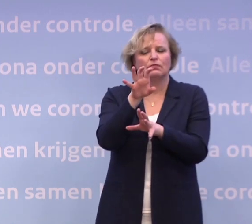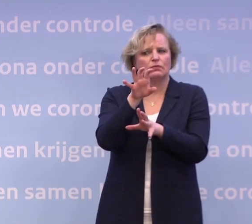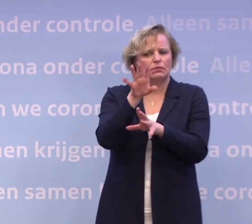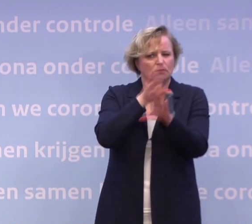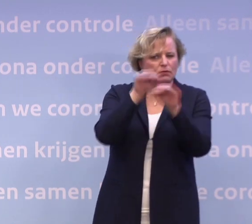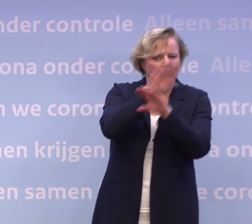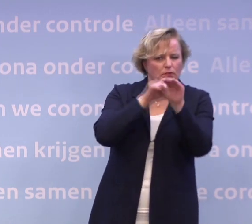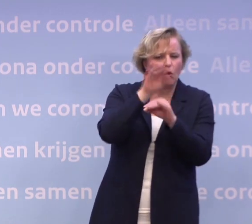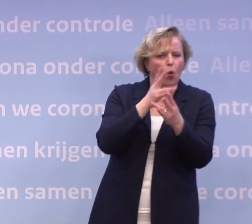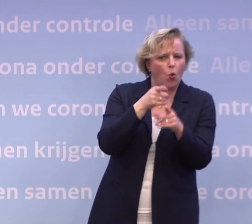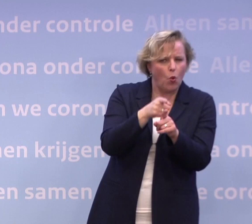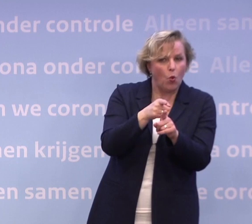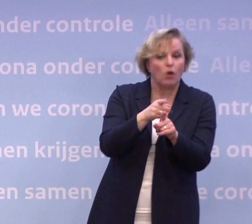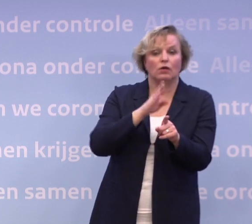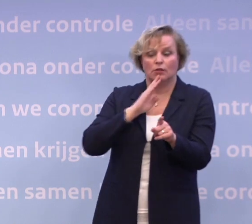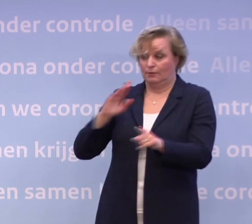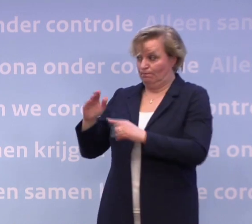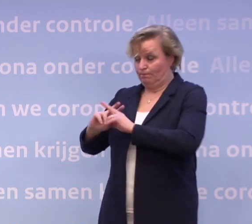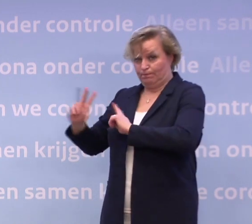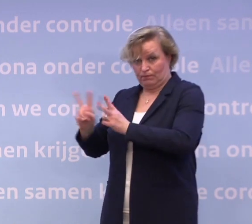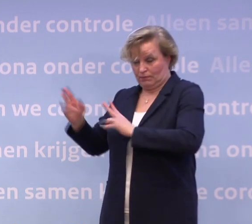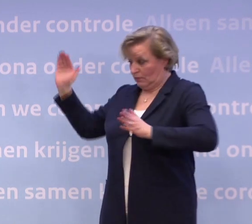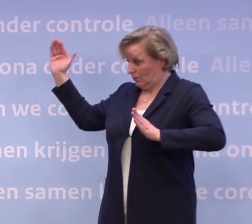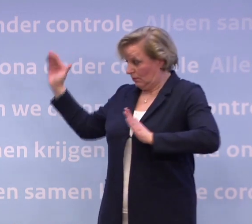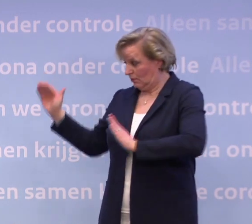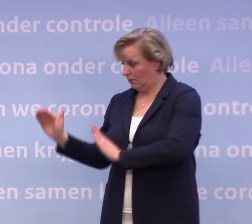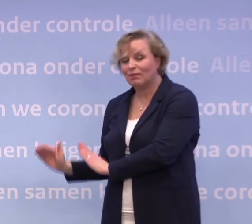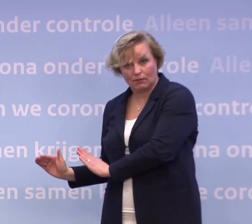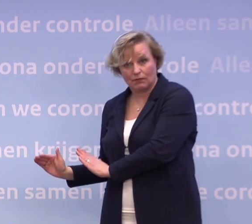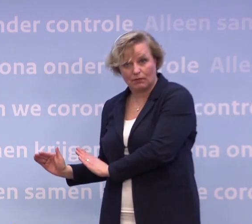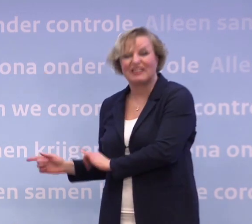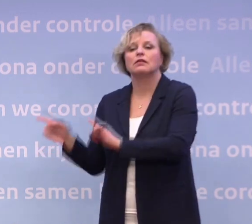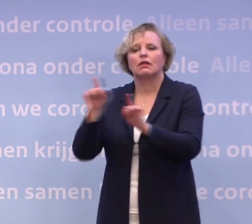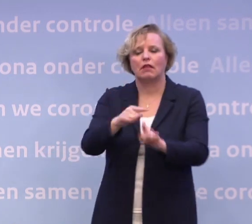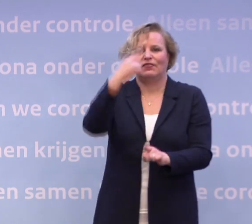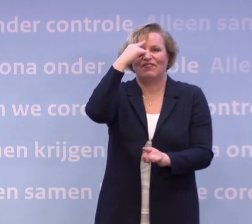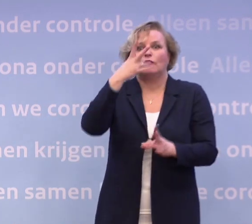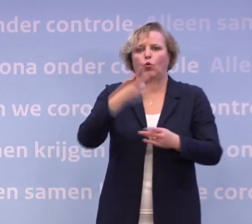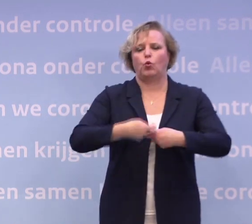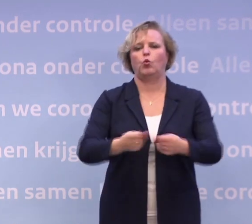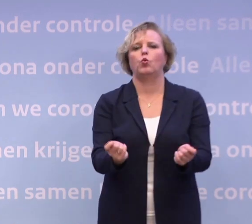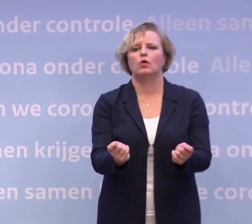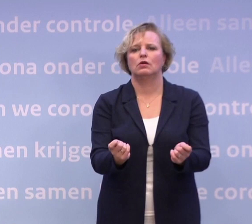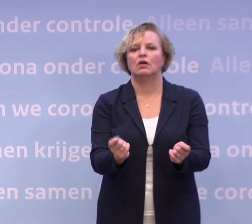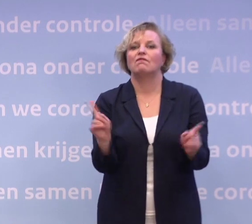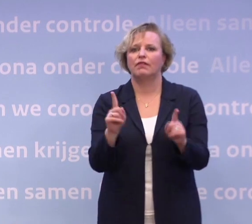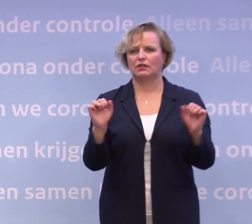Zodat als je op een gegeven moment op die tien ic-opnames per dag zit... ...dat je dan ook weet wat je moet doen en wat er dan mogelijk is...